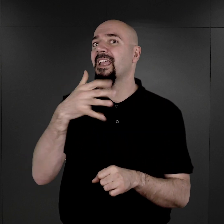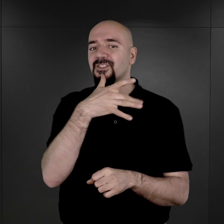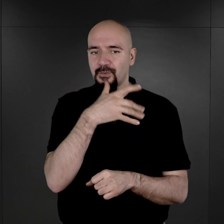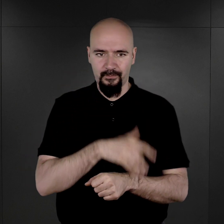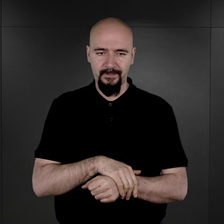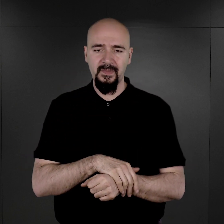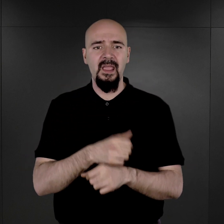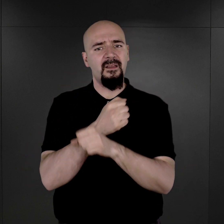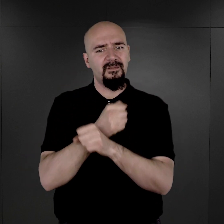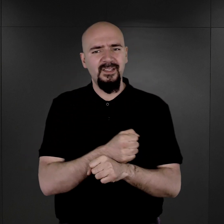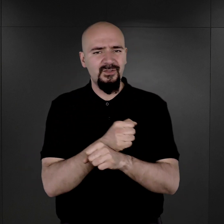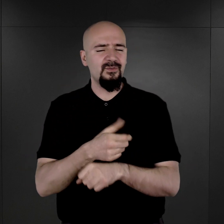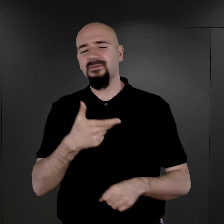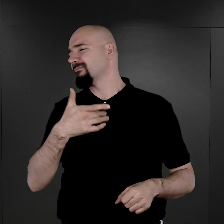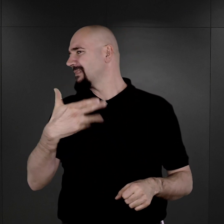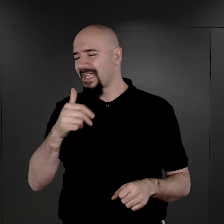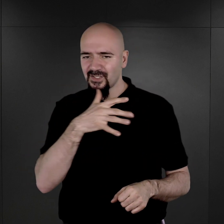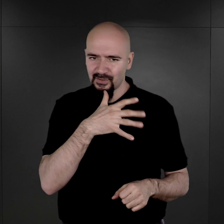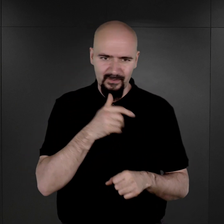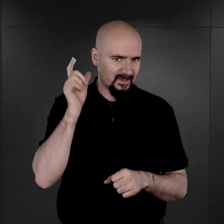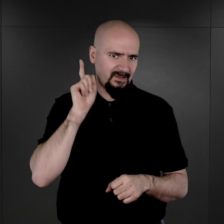więźniów i więźniarki nieżydowskie. Oni byli fotografowani.